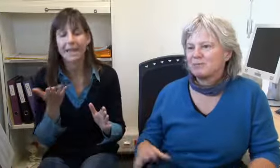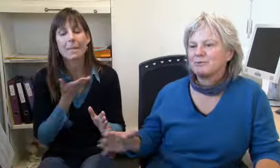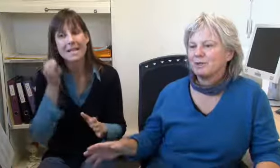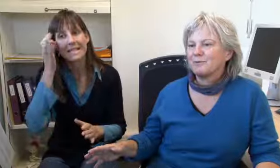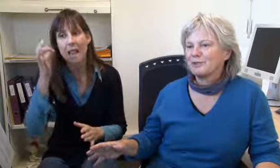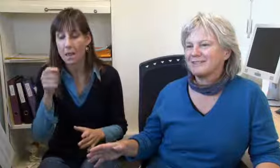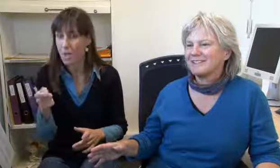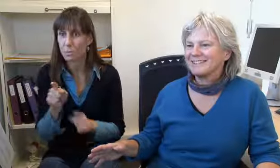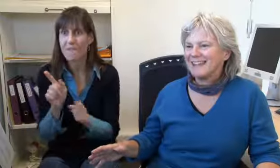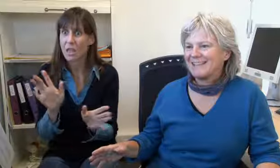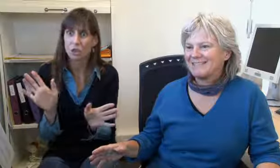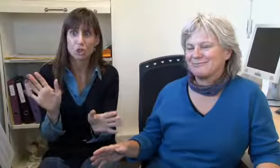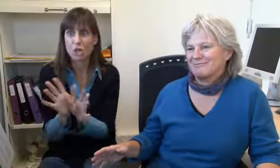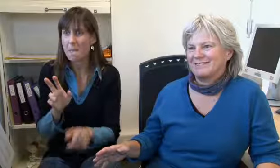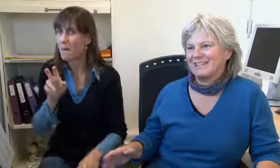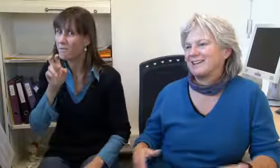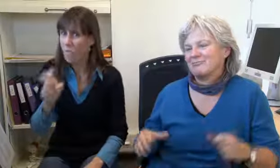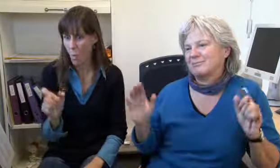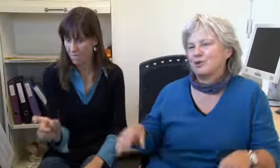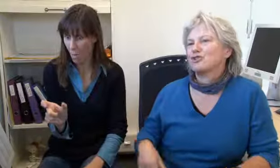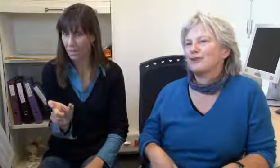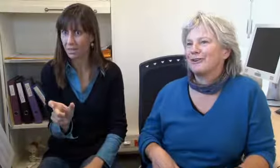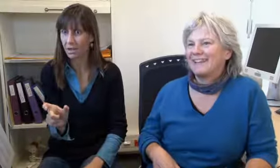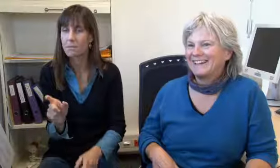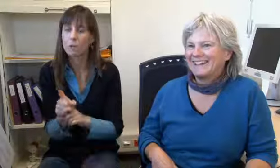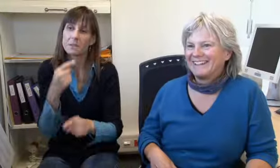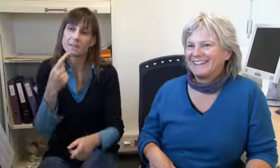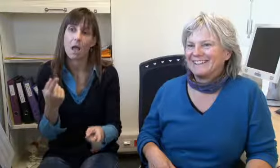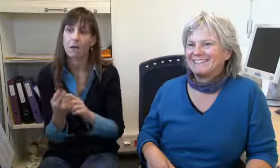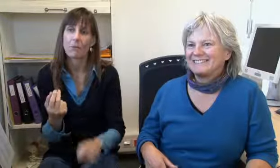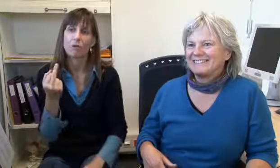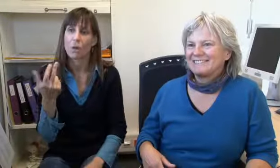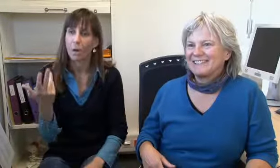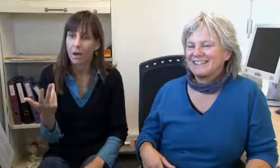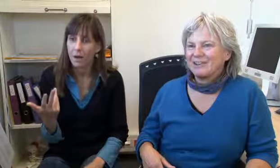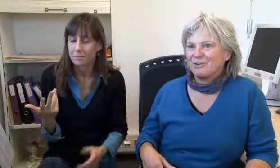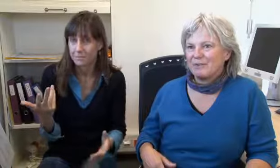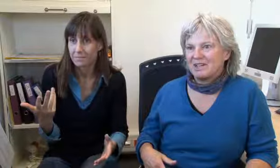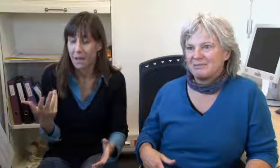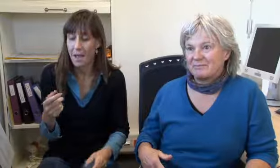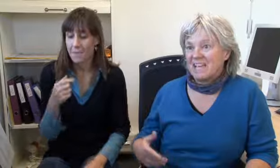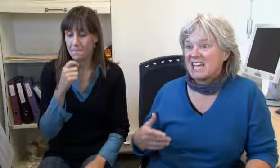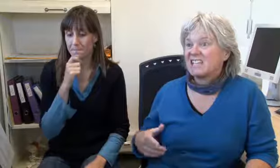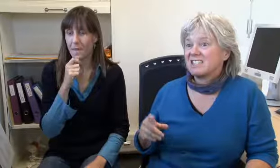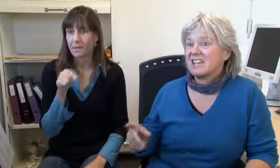Das gibt es schon, selten, aber wenn er zum Beispiel ein ganz schlimmes Fluchwort sagt, ich sag jetzt Arschloch, dann sage ich,